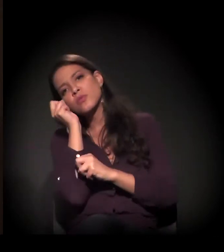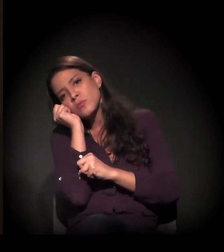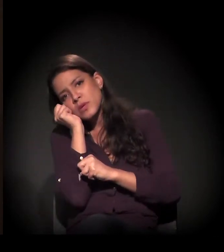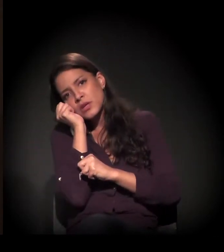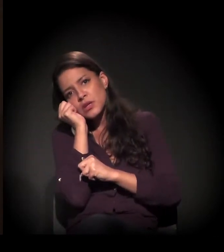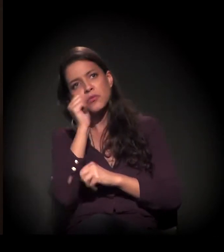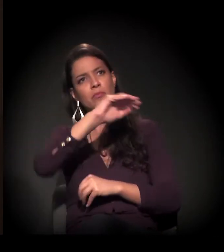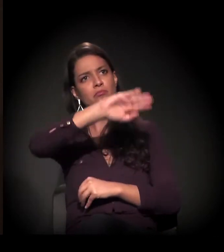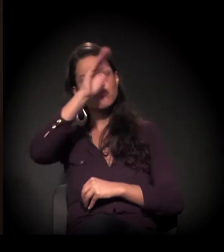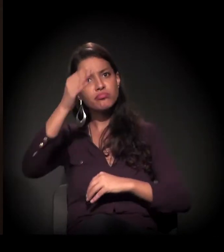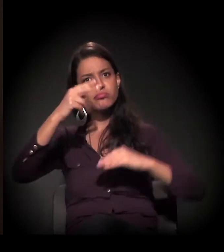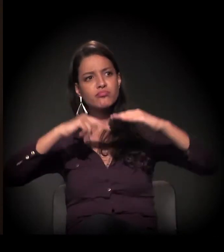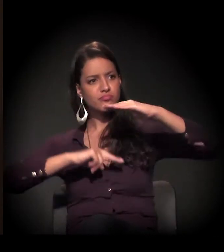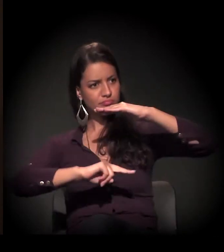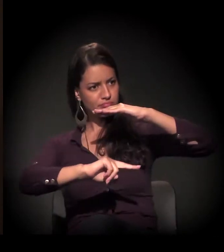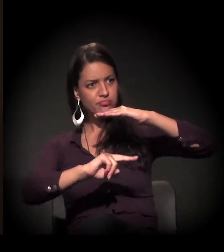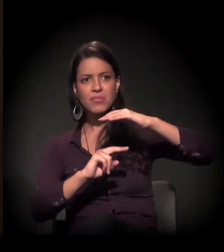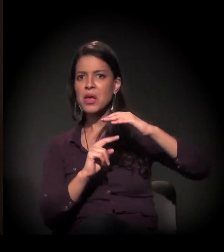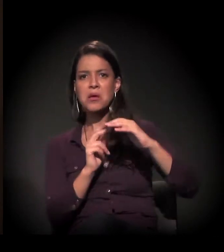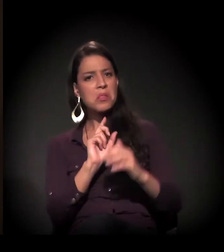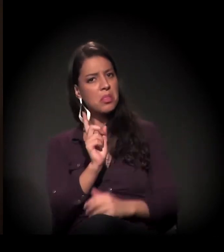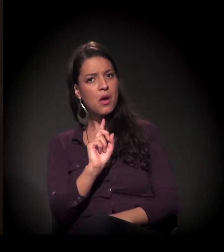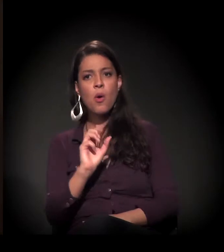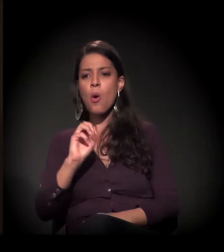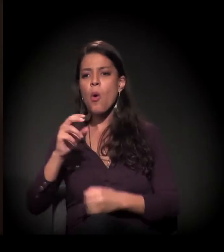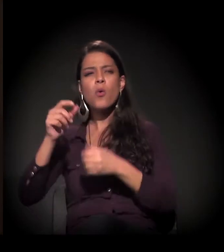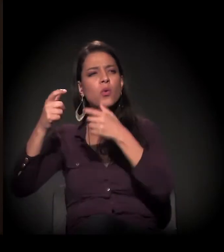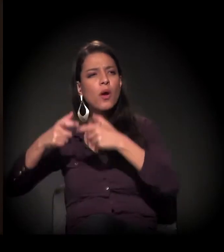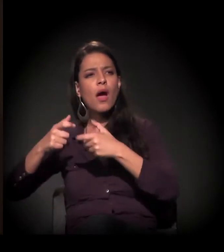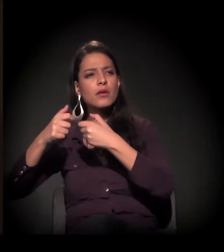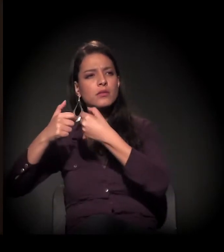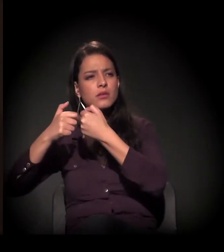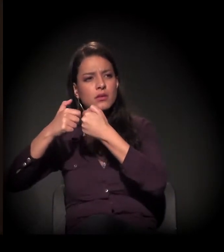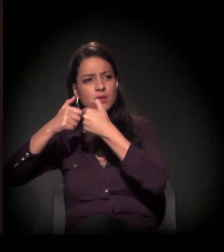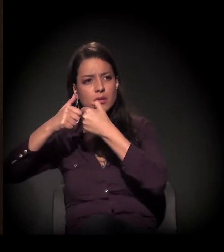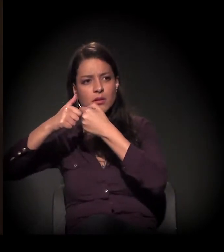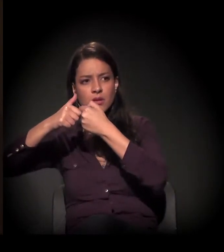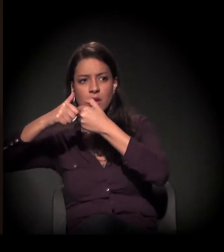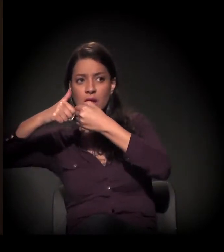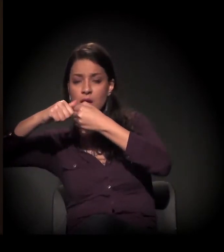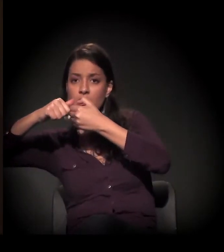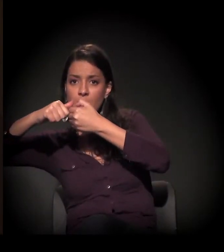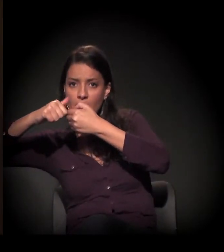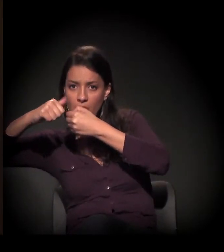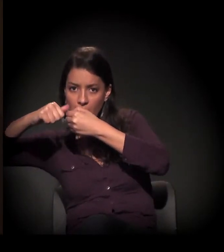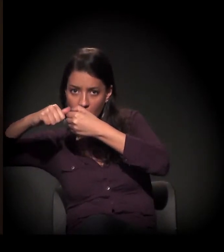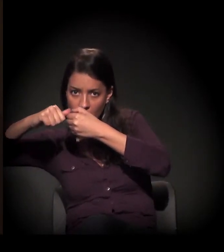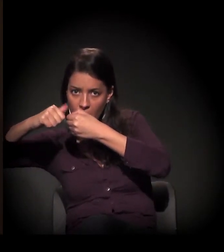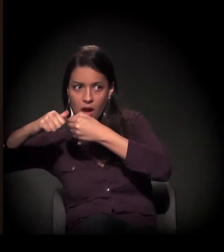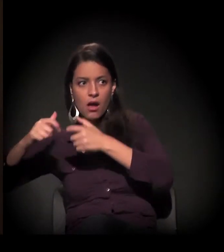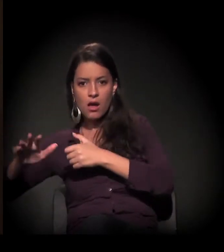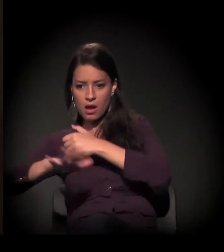ou dentro da Cracolândia, ou numa calçada. Elas são visíveis, sim.